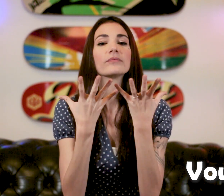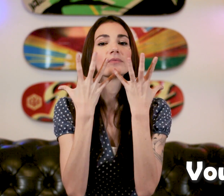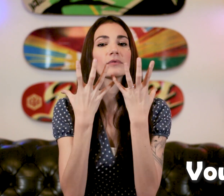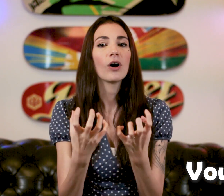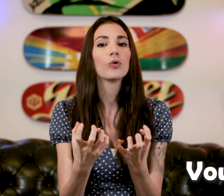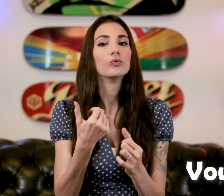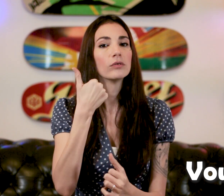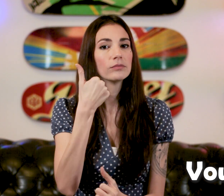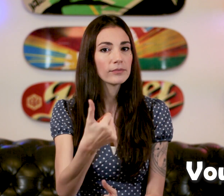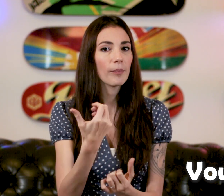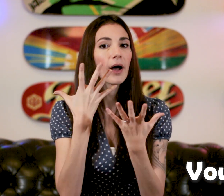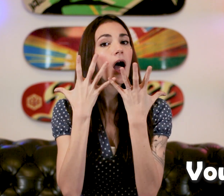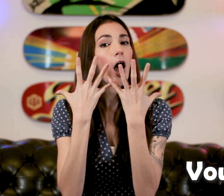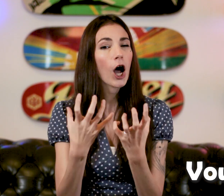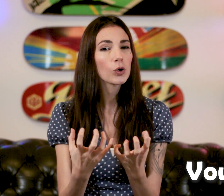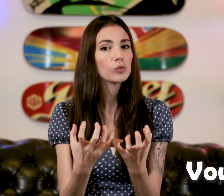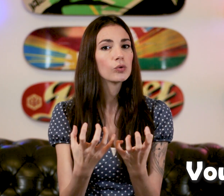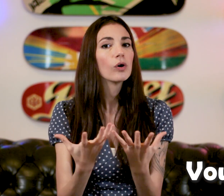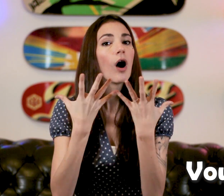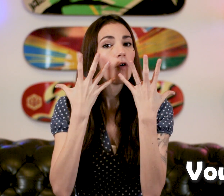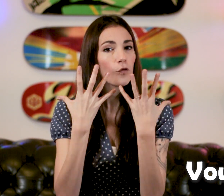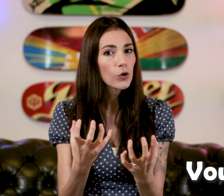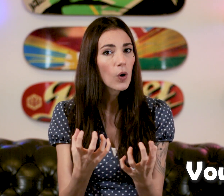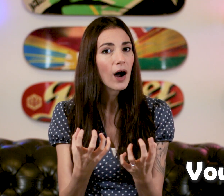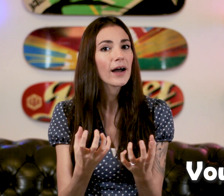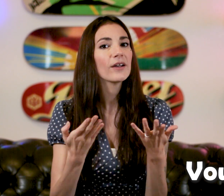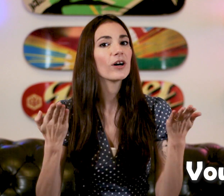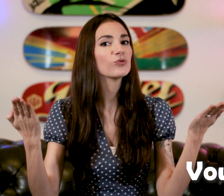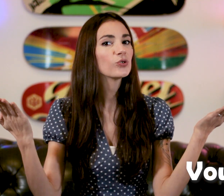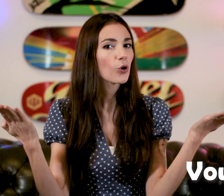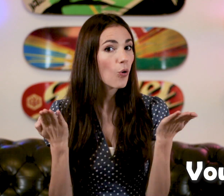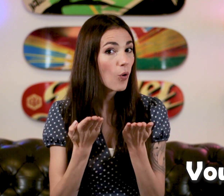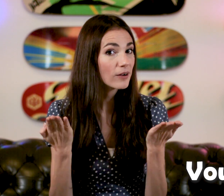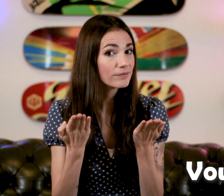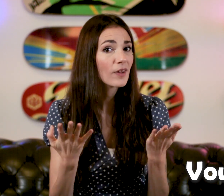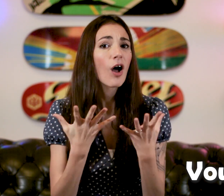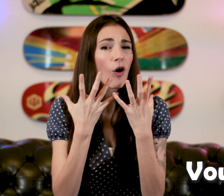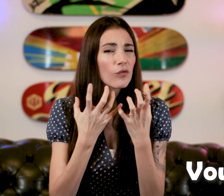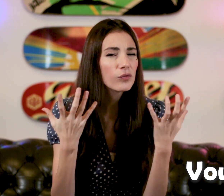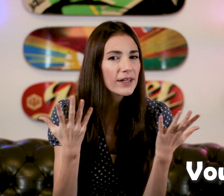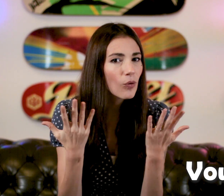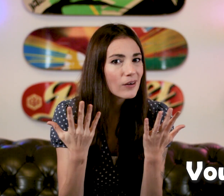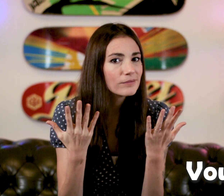un coup "Vouloir" et on rajoute "quoi" "Vous voulez quoi ?"